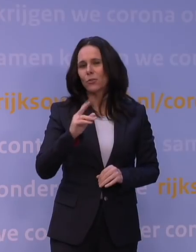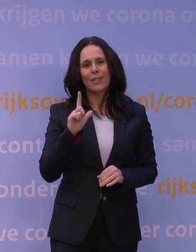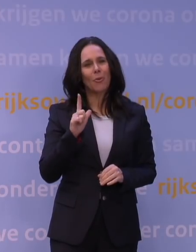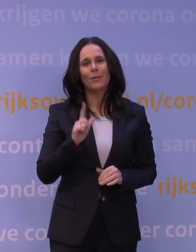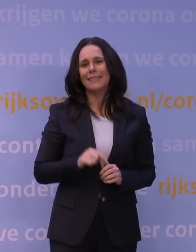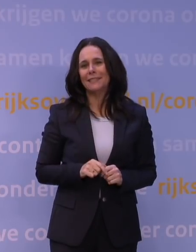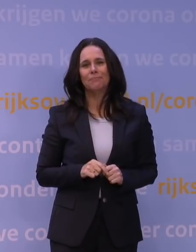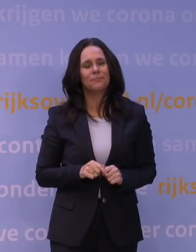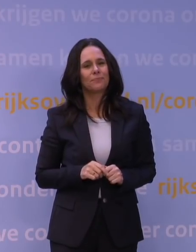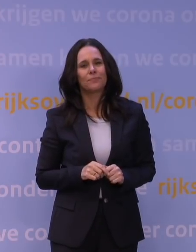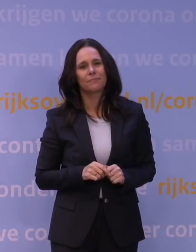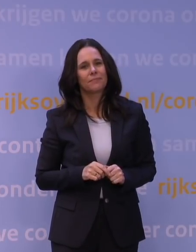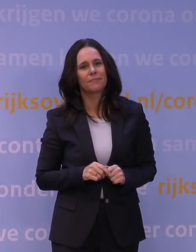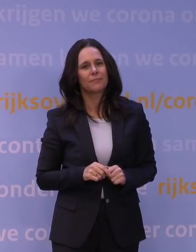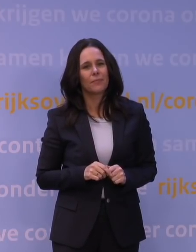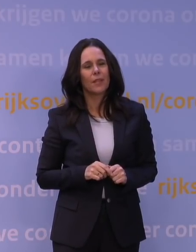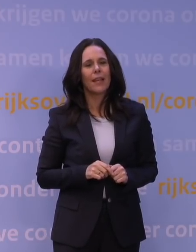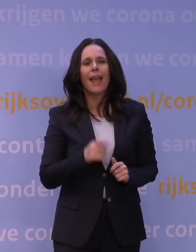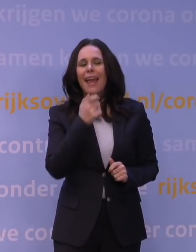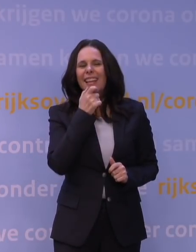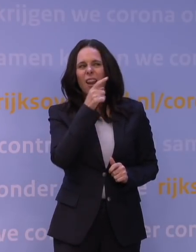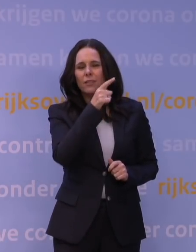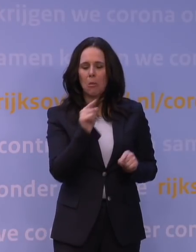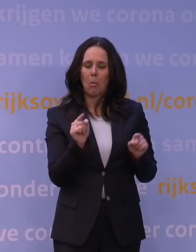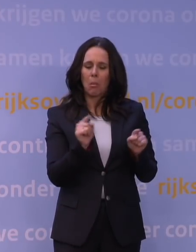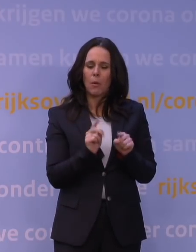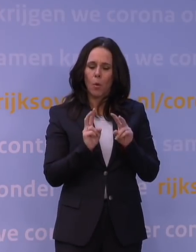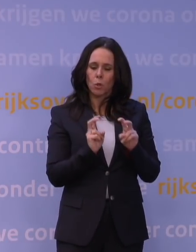Een kleine studie uit Engeland, met wel enkele honderden patiënten,